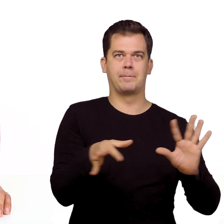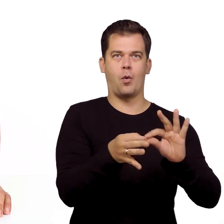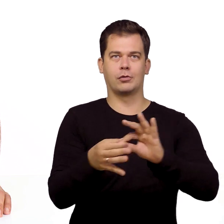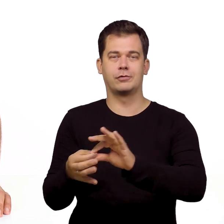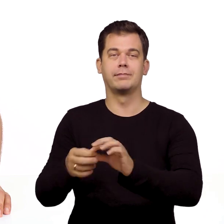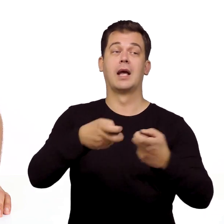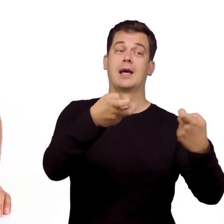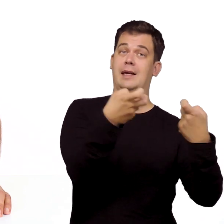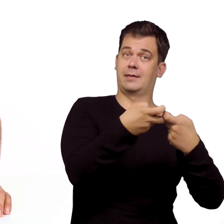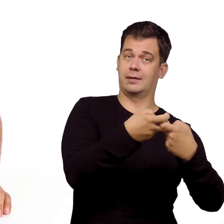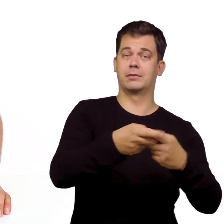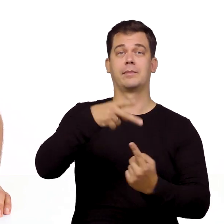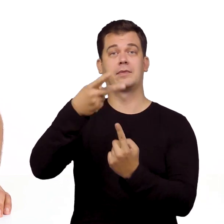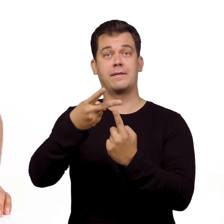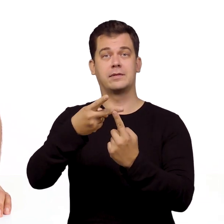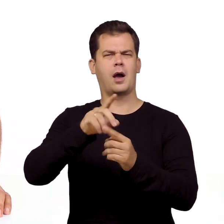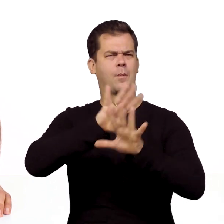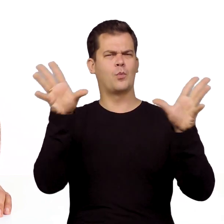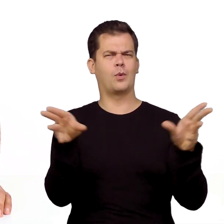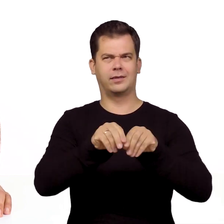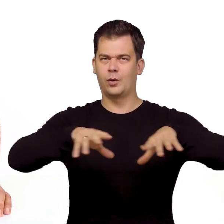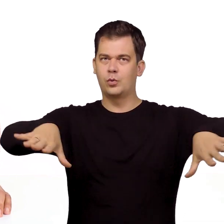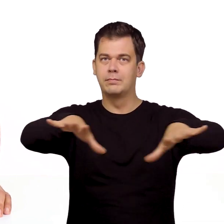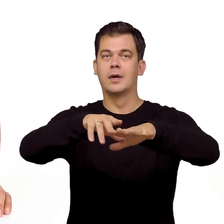czyli internet, telewizję, multiroom oraz telefon.